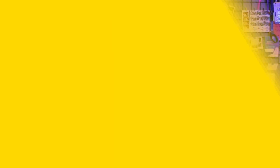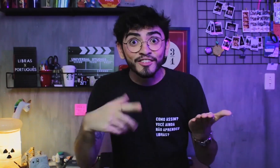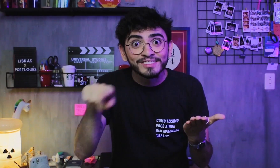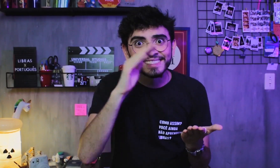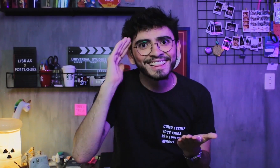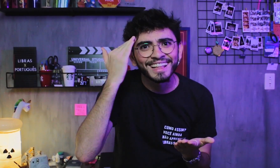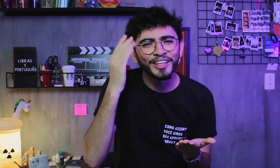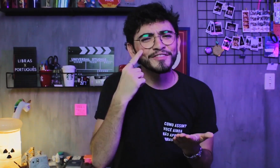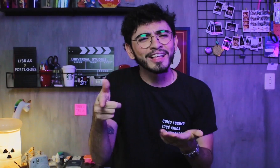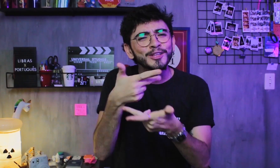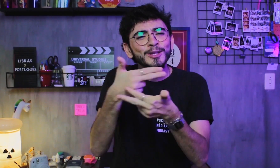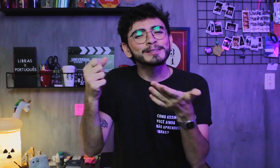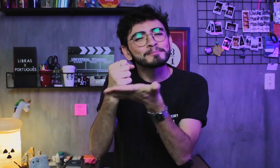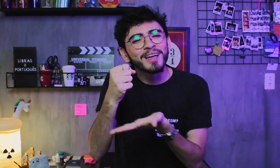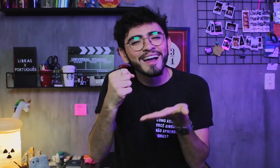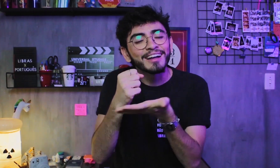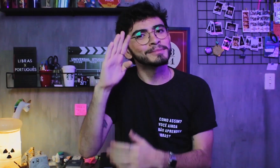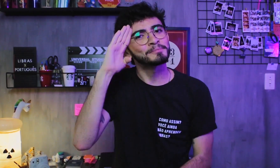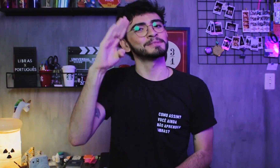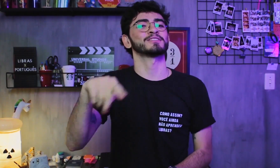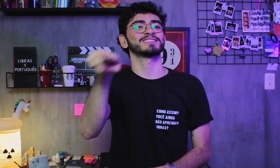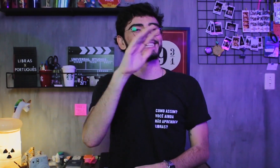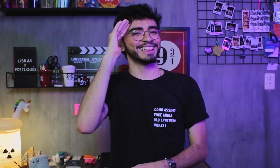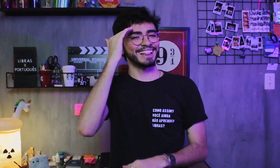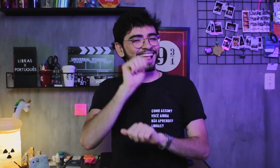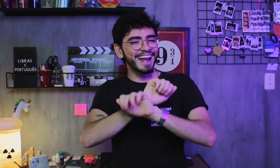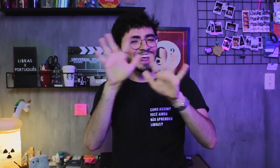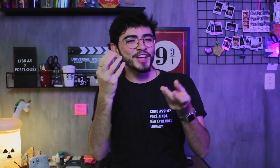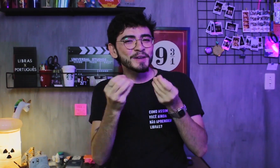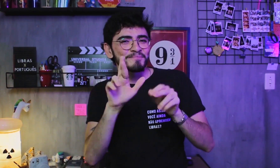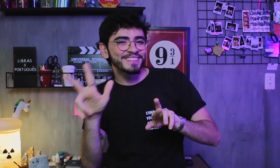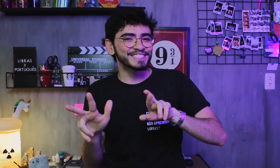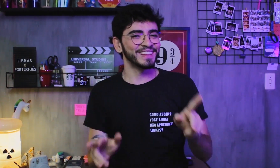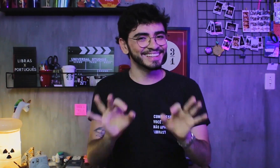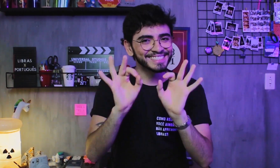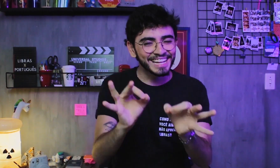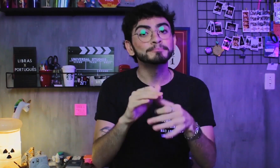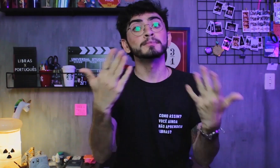Essa explicação foi bem básica só para vocês entenderem mesmo a diferença dessas duas línguas.